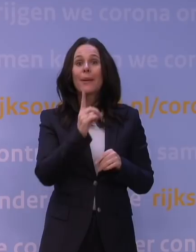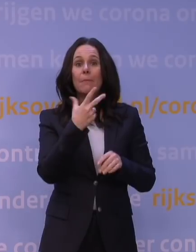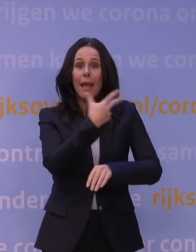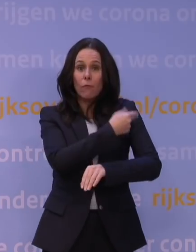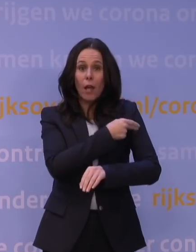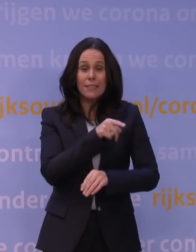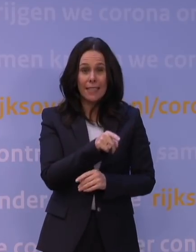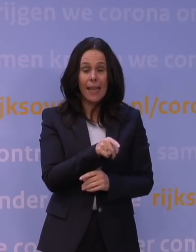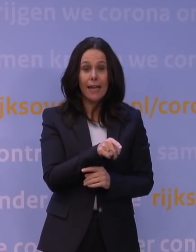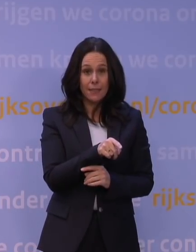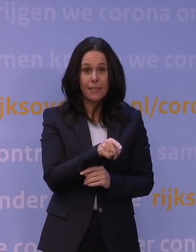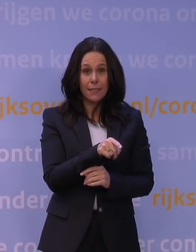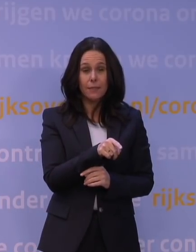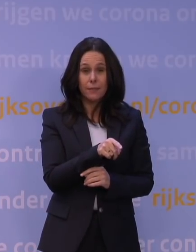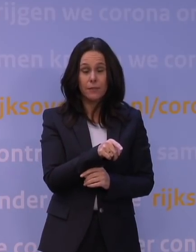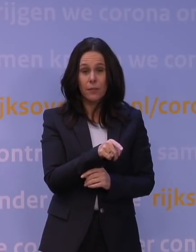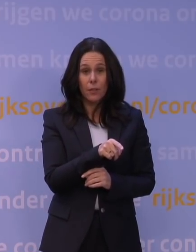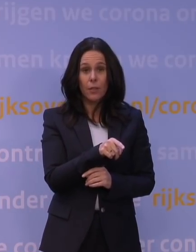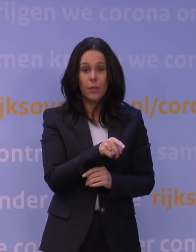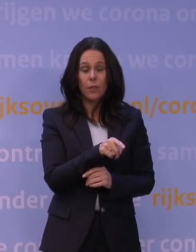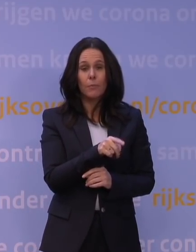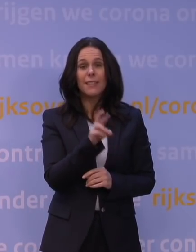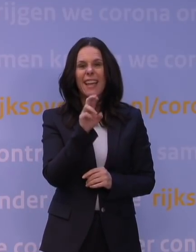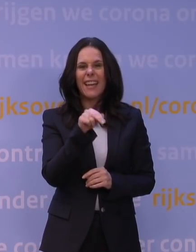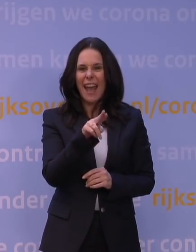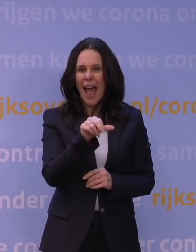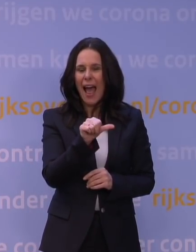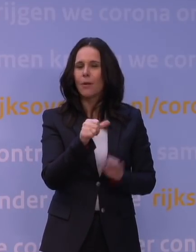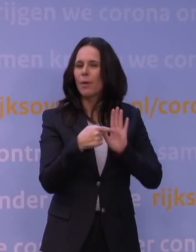met name dan bijvoorbeeld met een mRNA-vaccin zoals Pfizer,